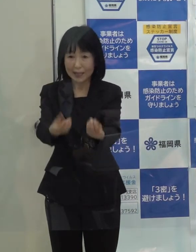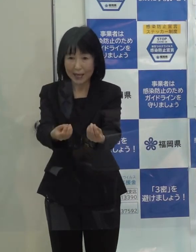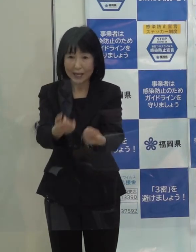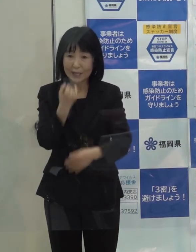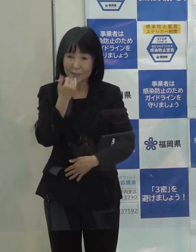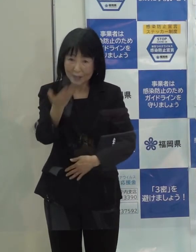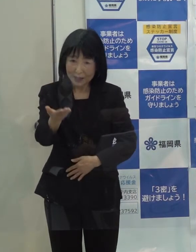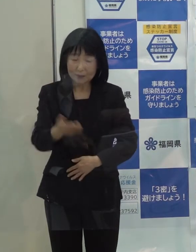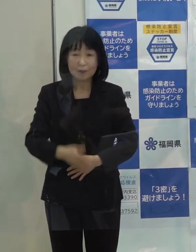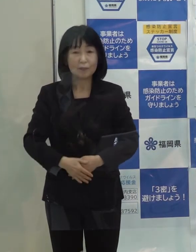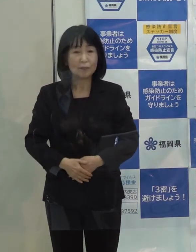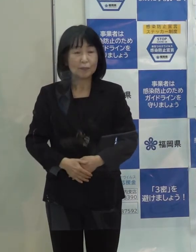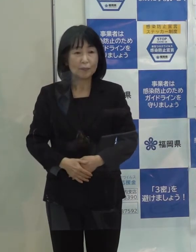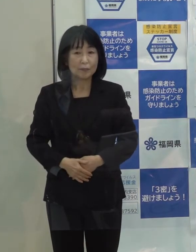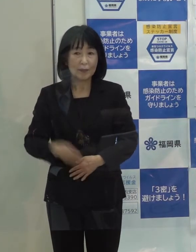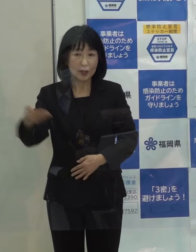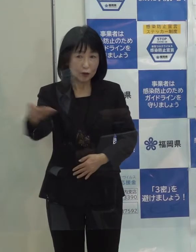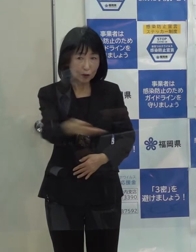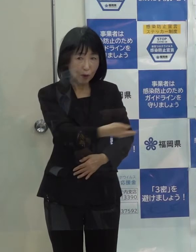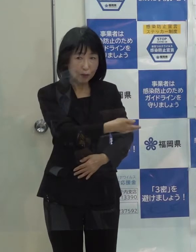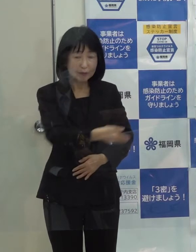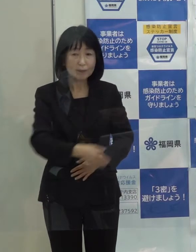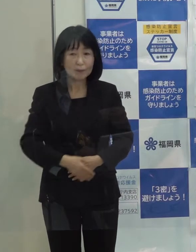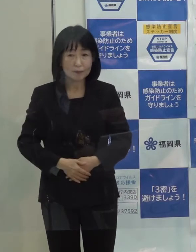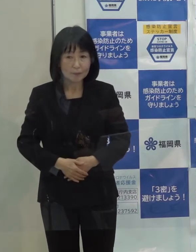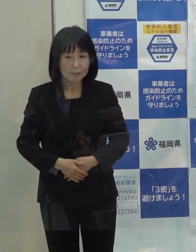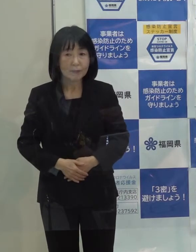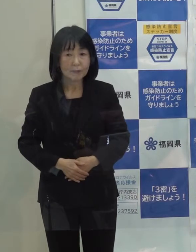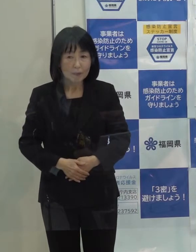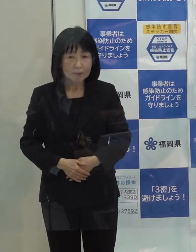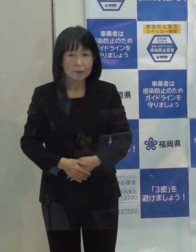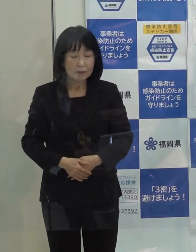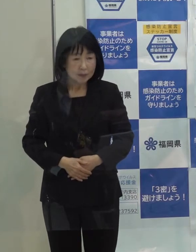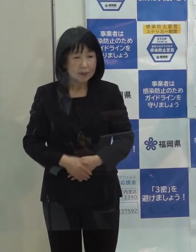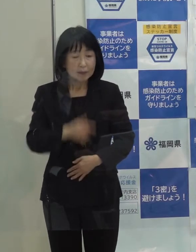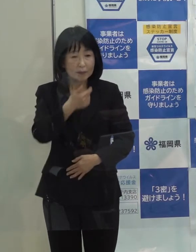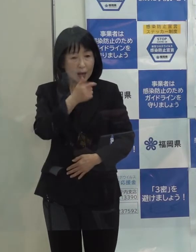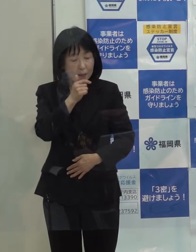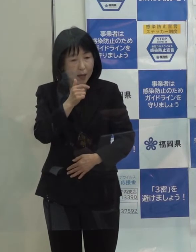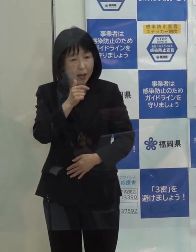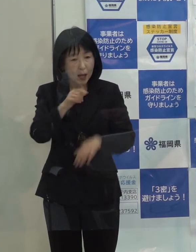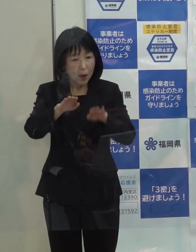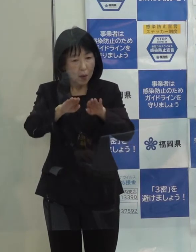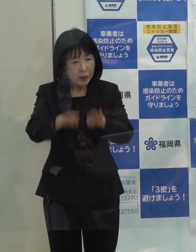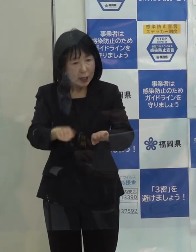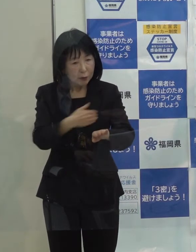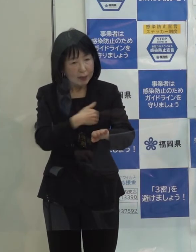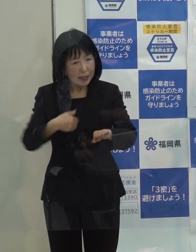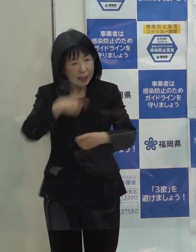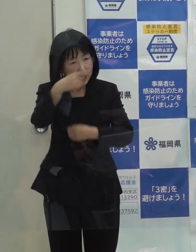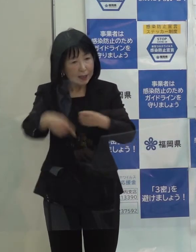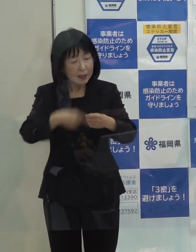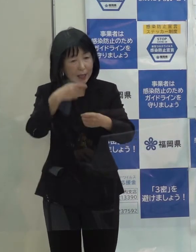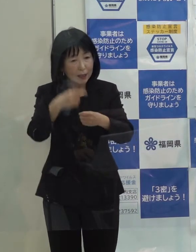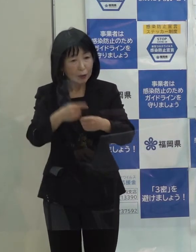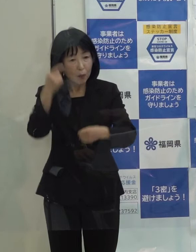（記者）総体的にはそれなりにきちんと抑え込むことができた１年だったということですか （知事）今のところはそう思っています